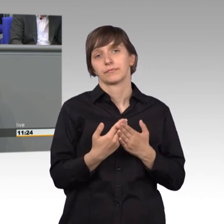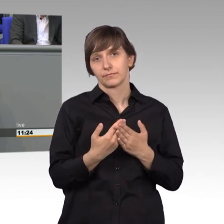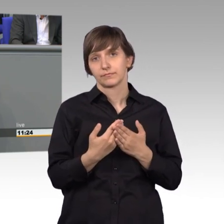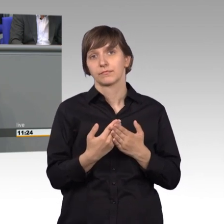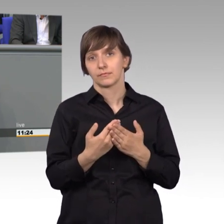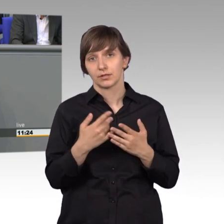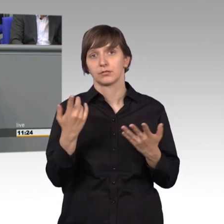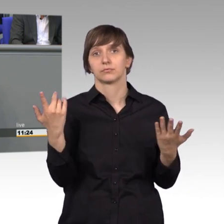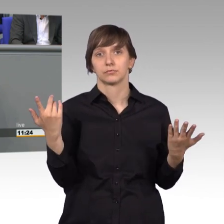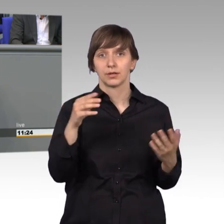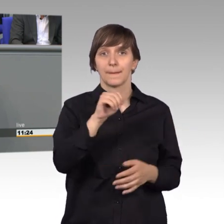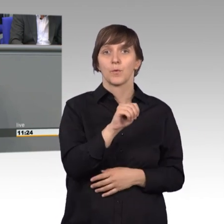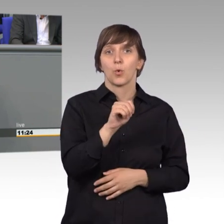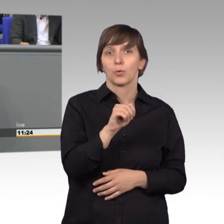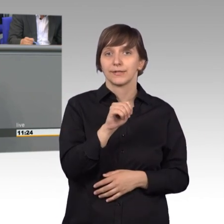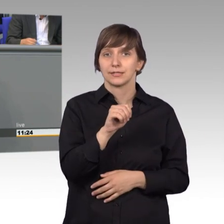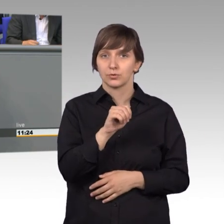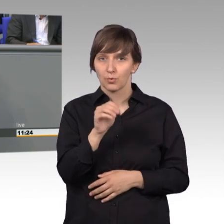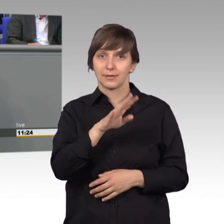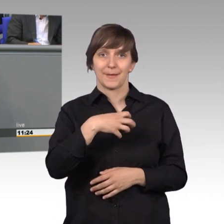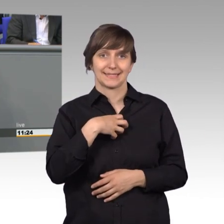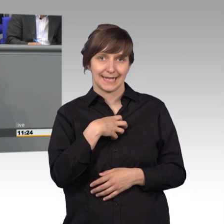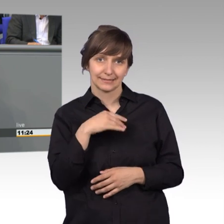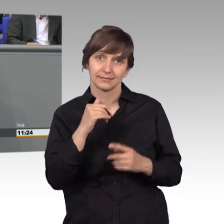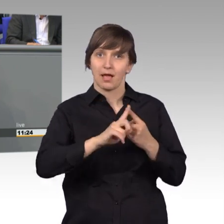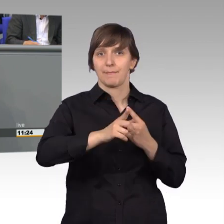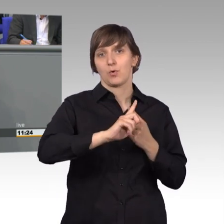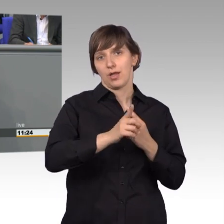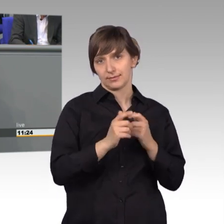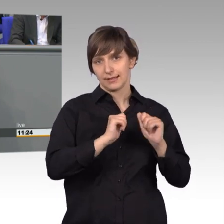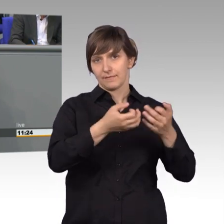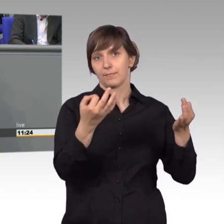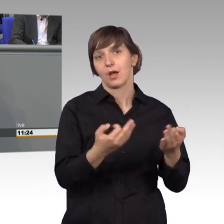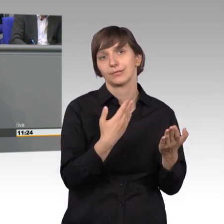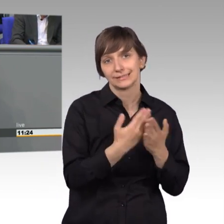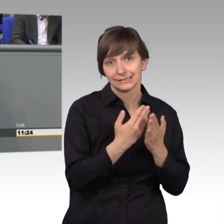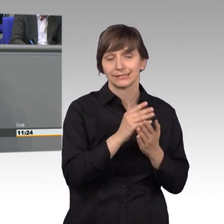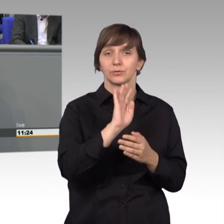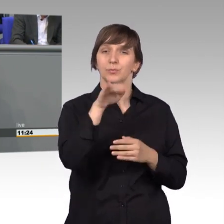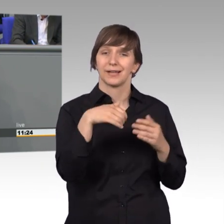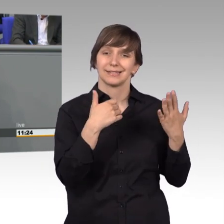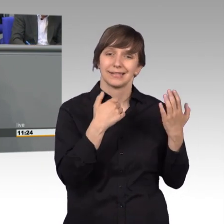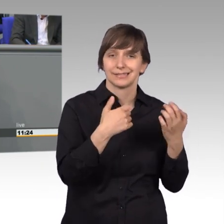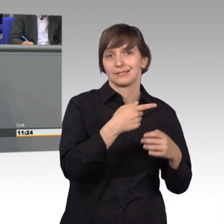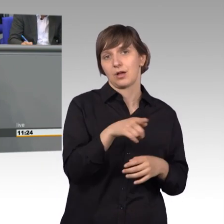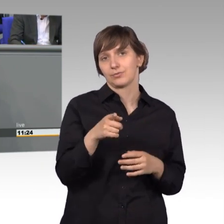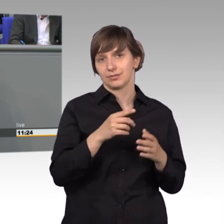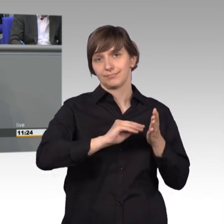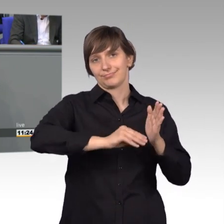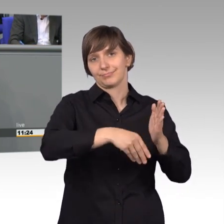von Mukoviszidose-Patienten. Diese Petition hat über 96000 Mitzeichner. Und auch ebenso wurde debattiert,